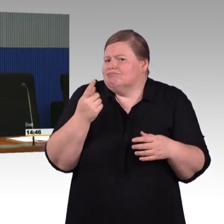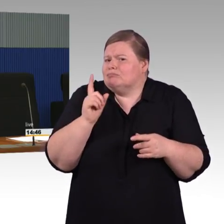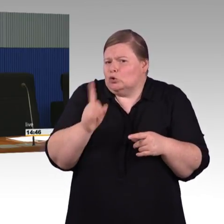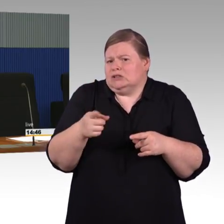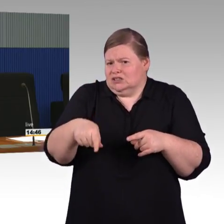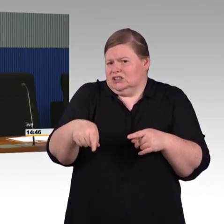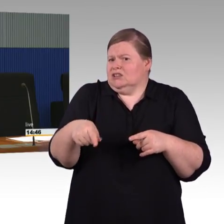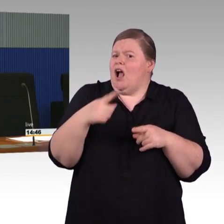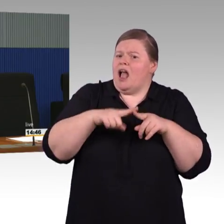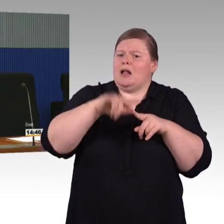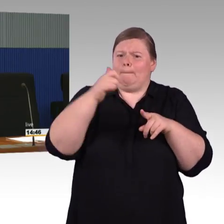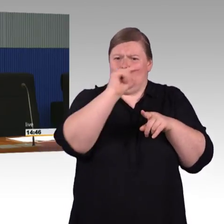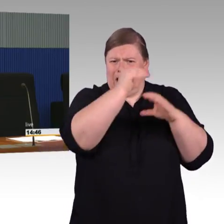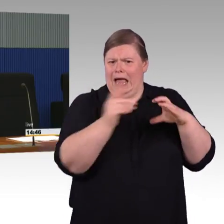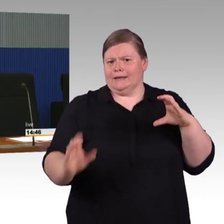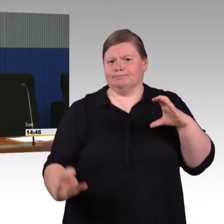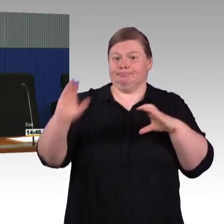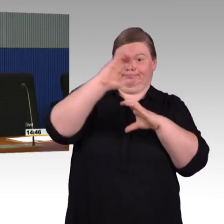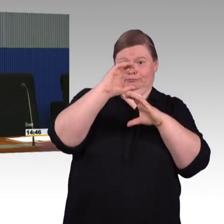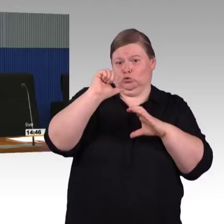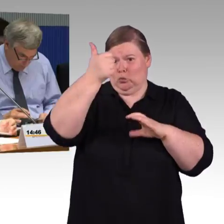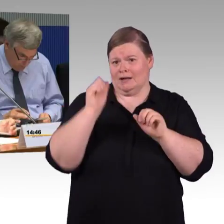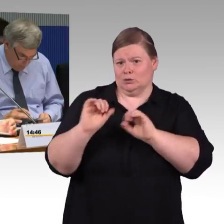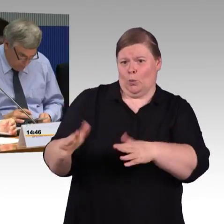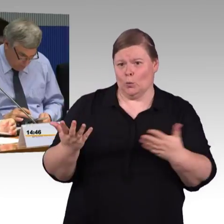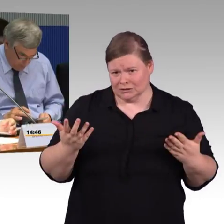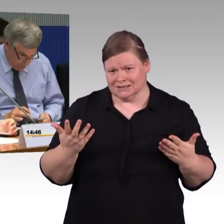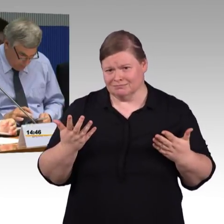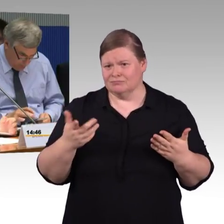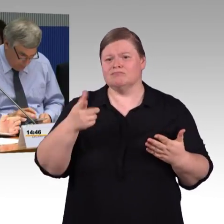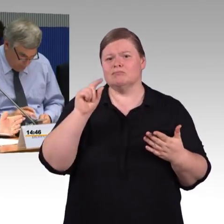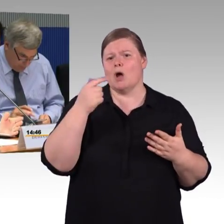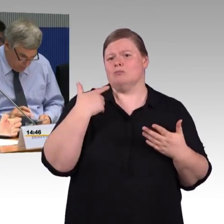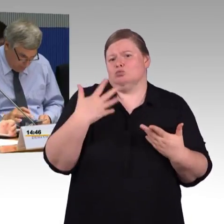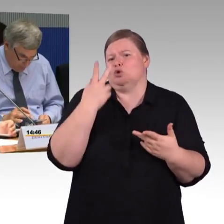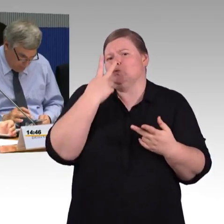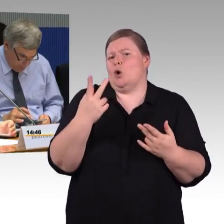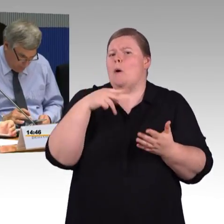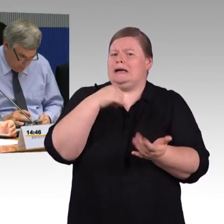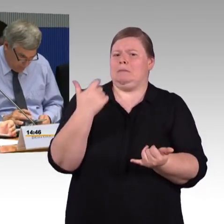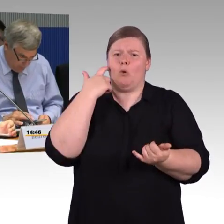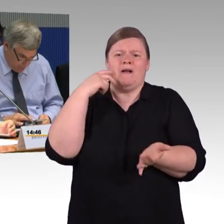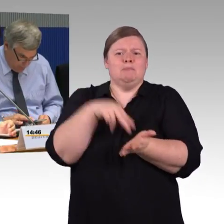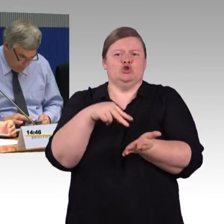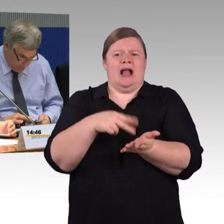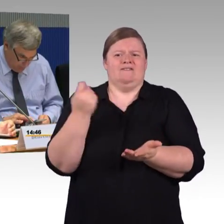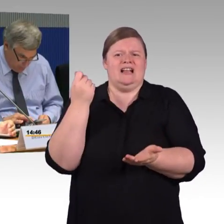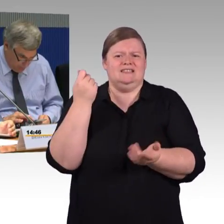(Rednerwechsel) Also hier in dem Fall fehlt ja ein Aufzug, der fehlt ja. Das ist die Frage der Mittel, wenn ich Sie so verstehen, dann haben Sie nur noch wenig Mittel zur Verfügung,